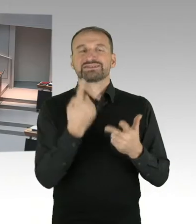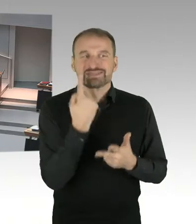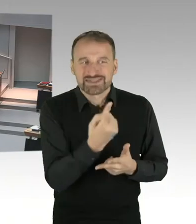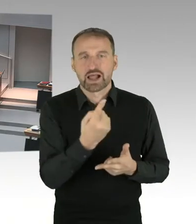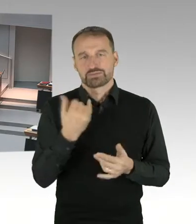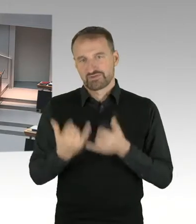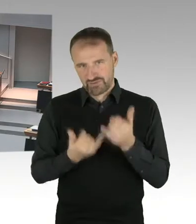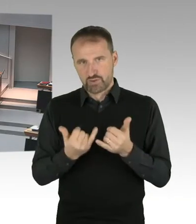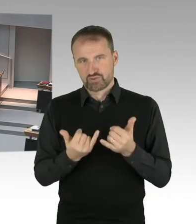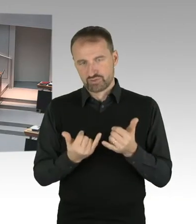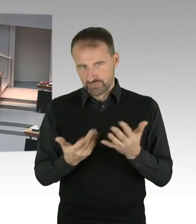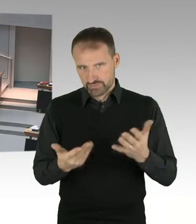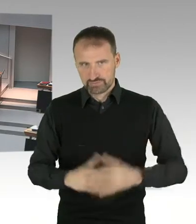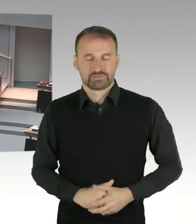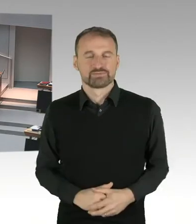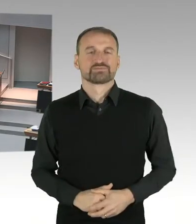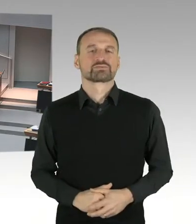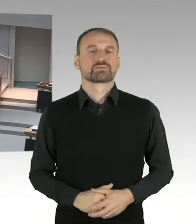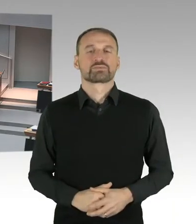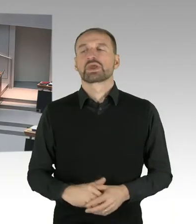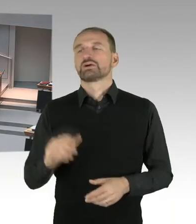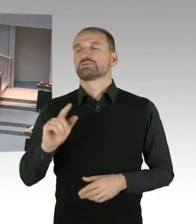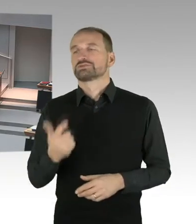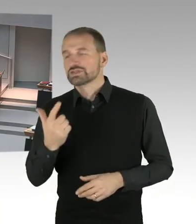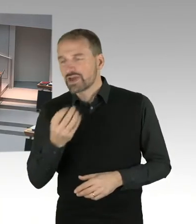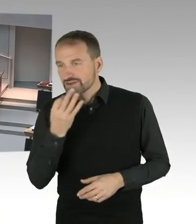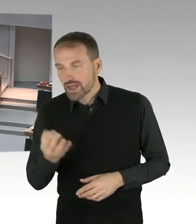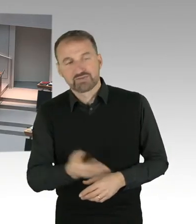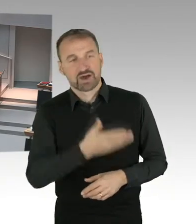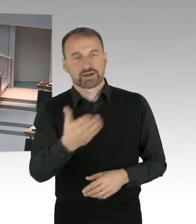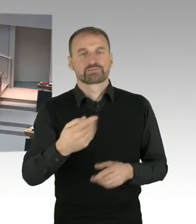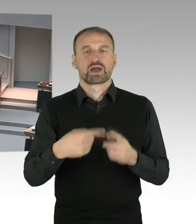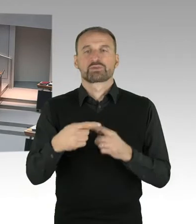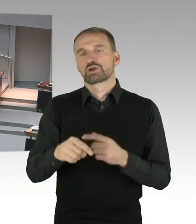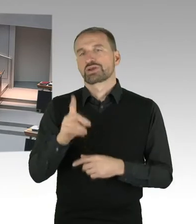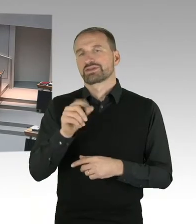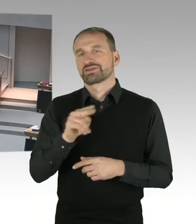Herr Staatssekretär Wöhlert, trifft es zu, dass maßgeblich für die Abberufung